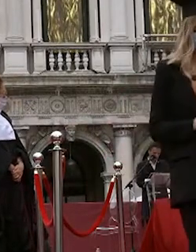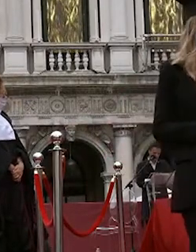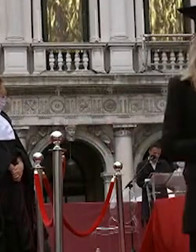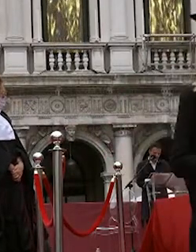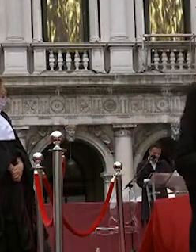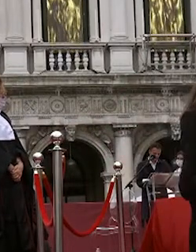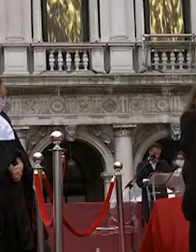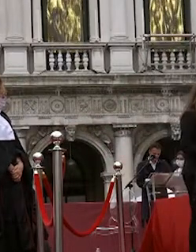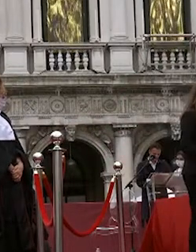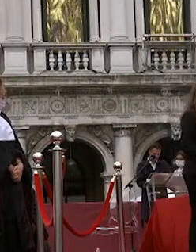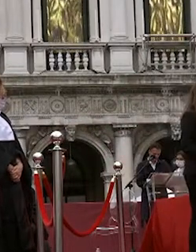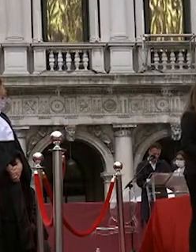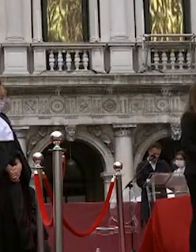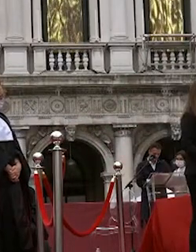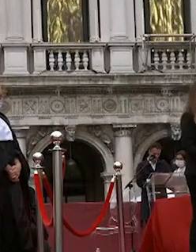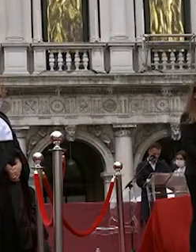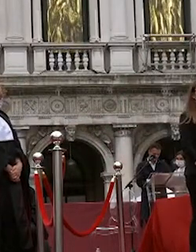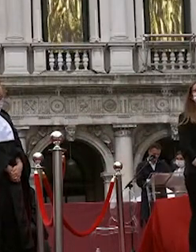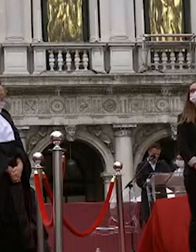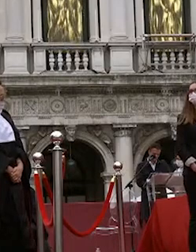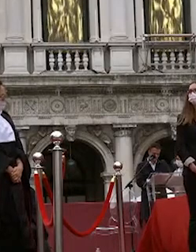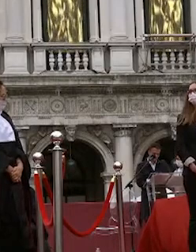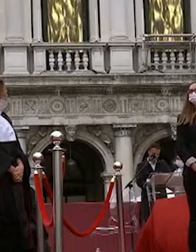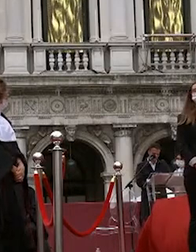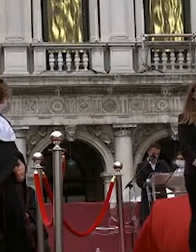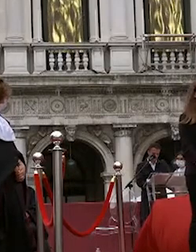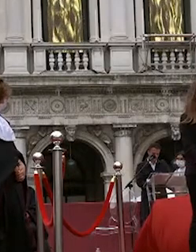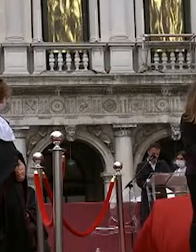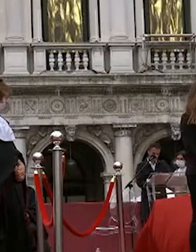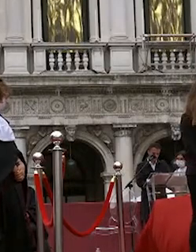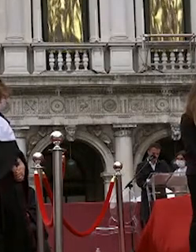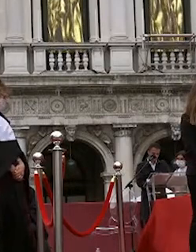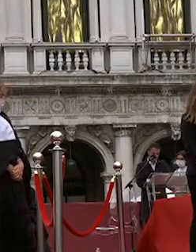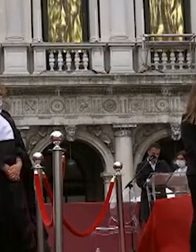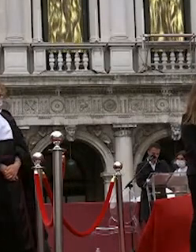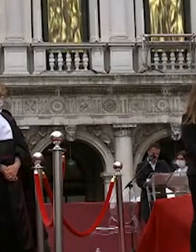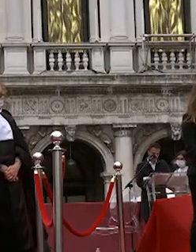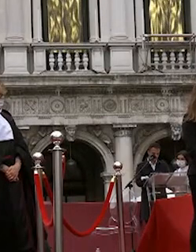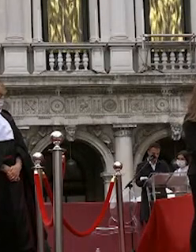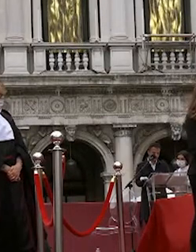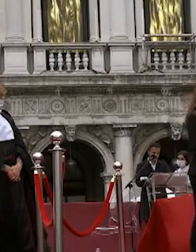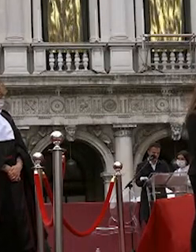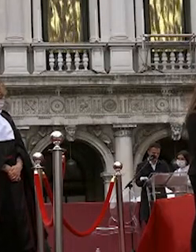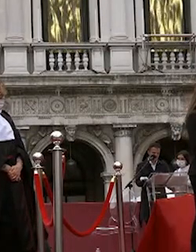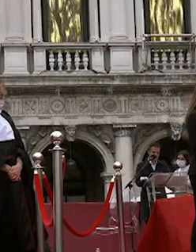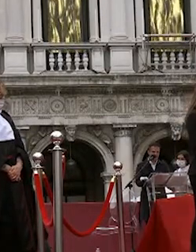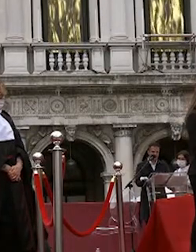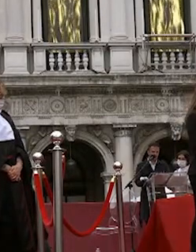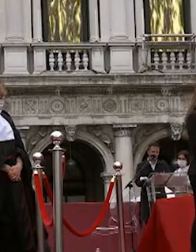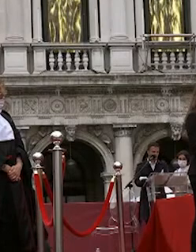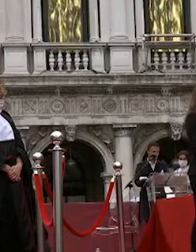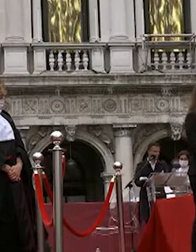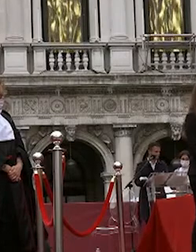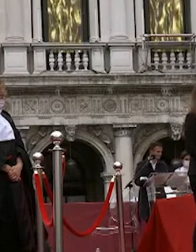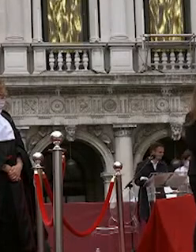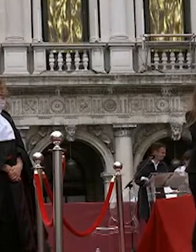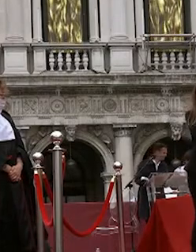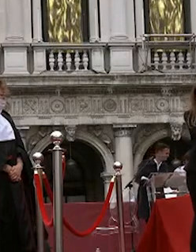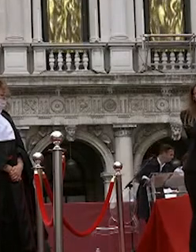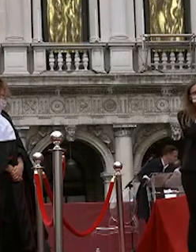giulia massarutto costantina ma avrò